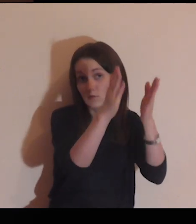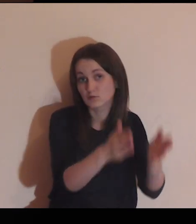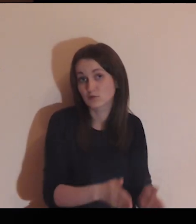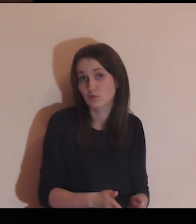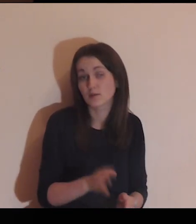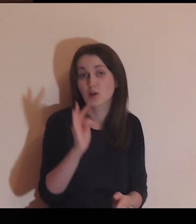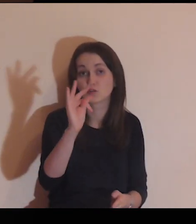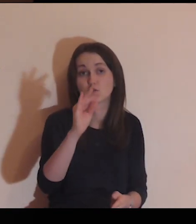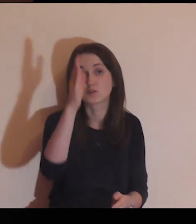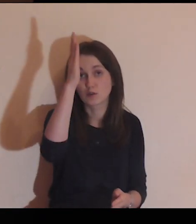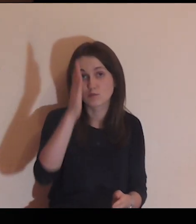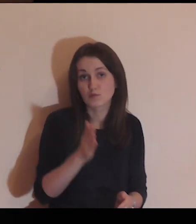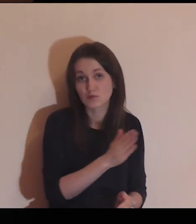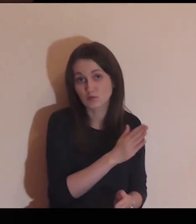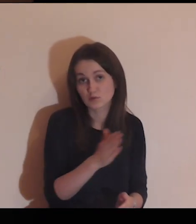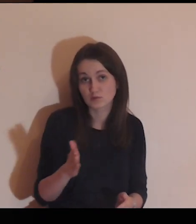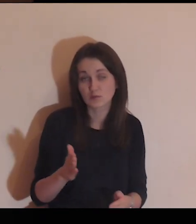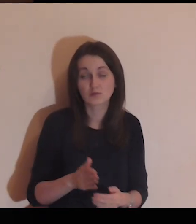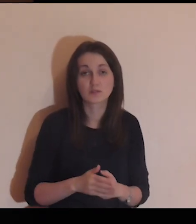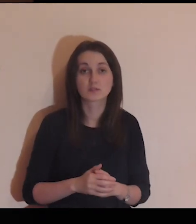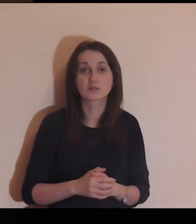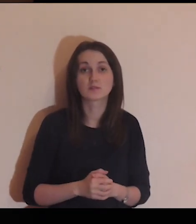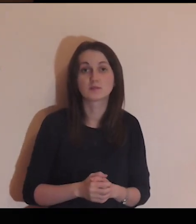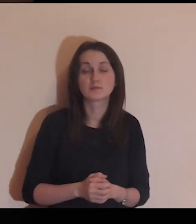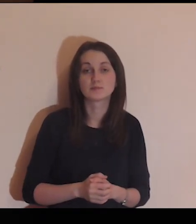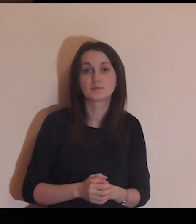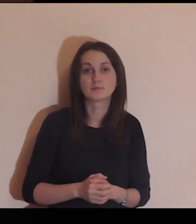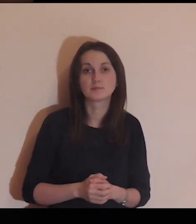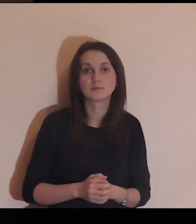Daj Panie tej osobie swoje błogosławieństwo.